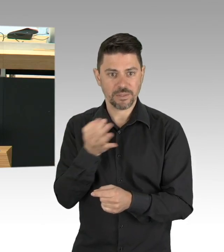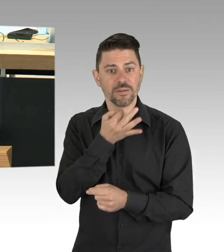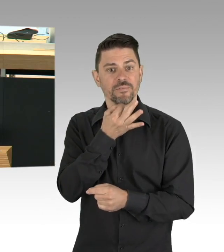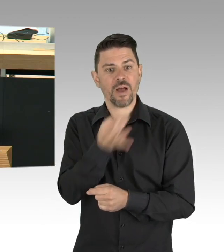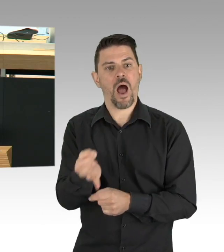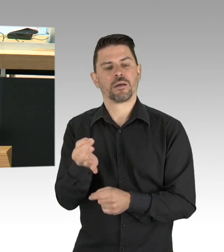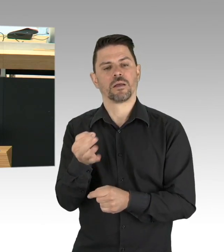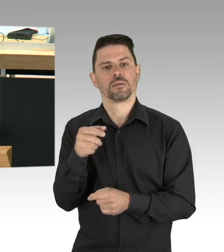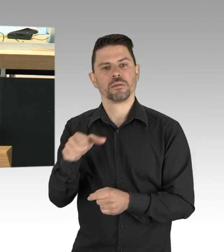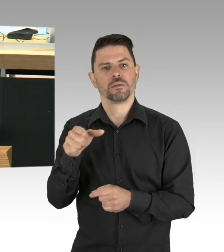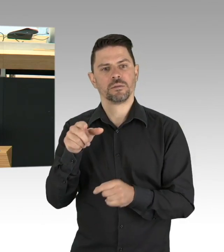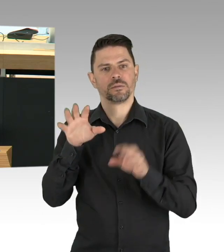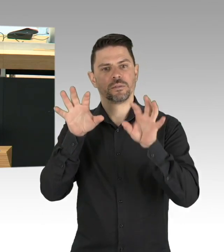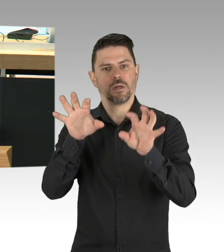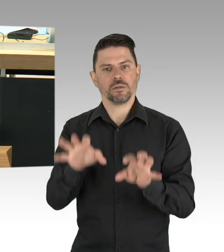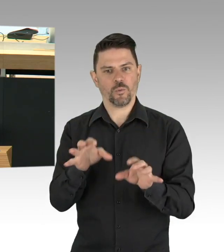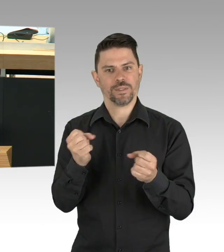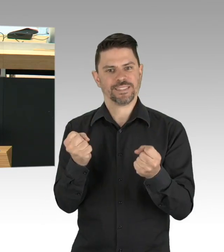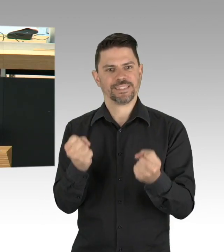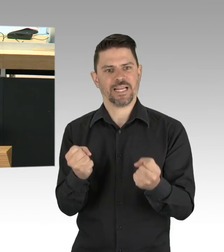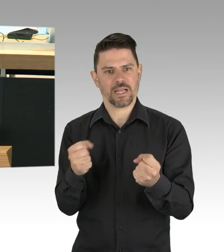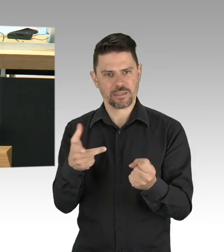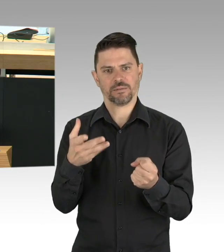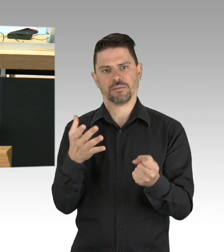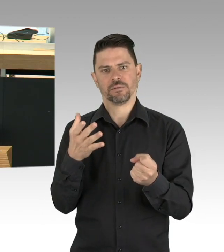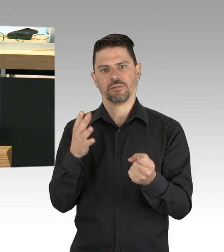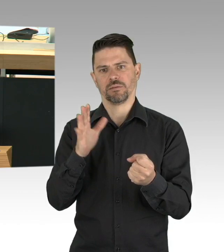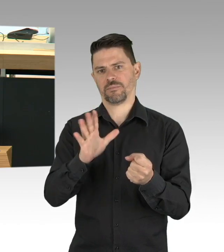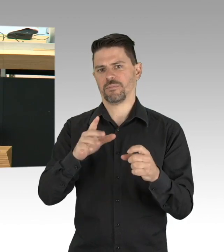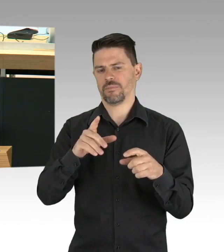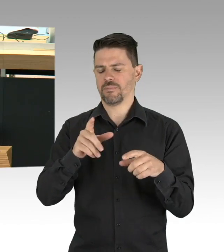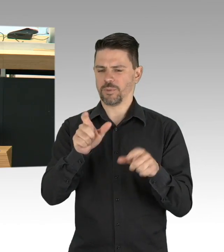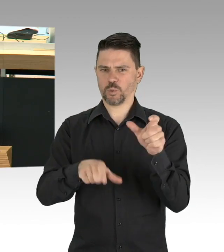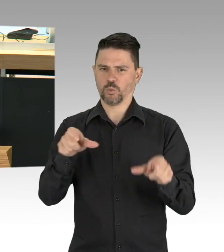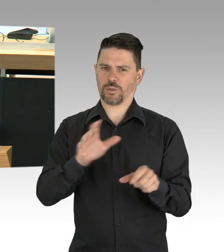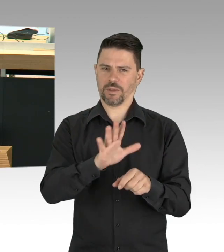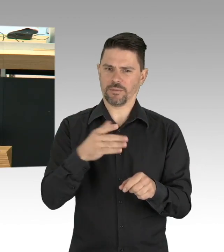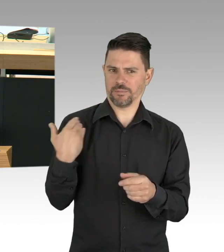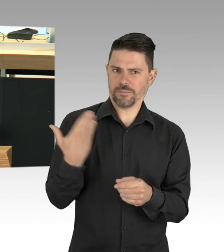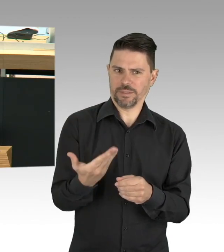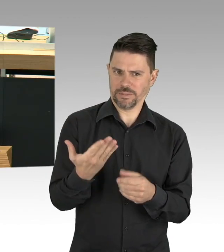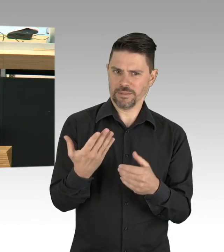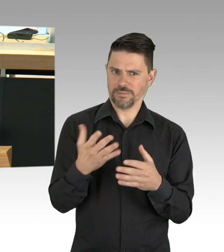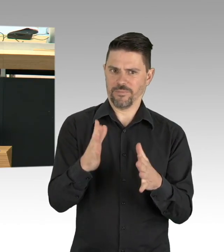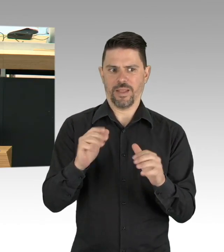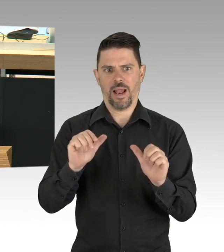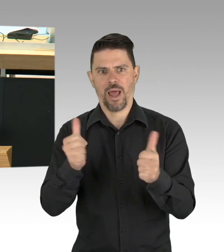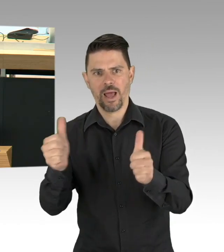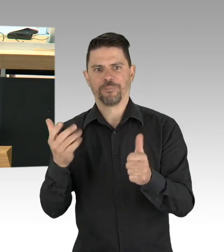die es können, sollen, soweit es mit den Regeln zu gewährleisten ist. Und lassen Sie mich das anmerken, was für die Strukturen im Kleinen gilt,